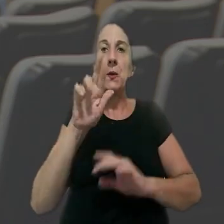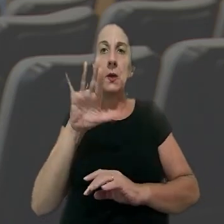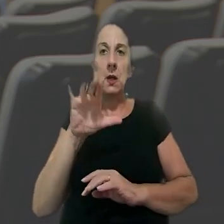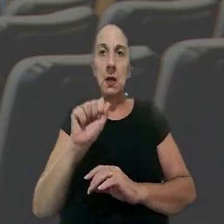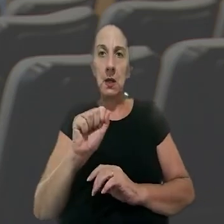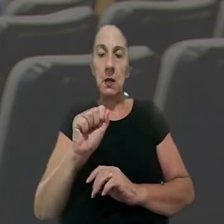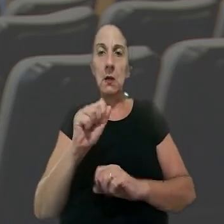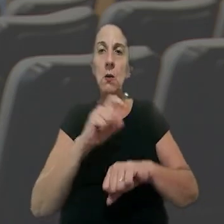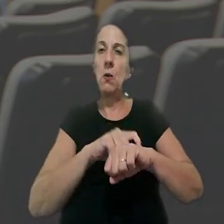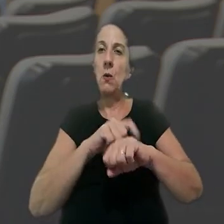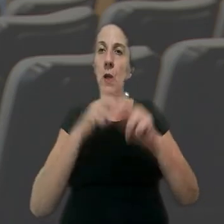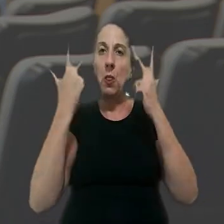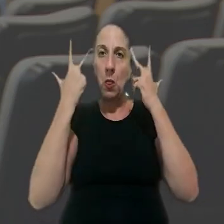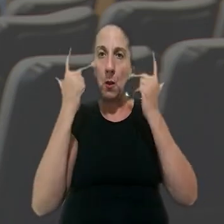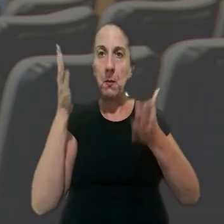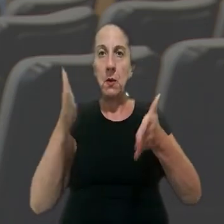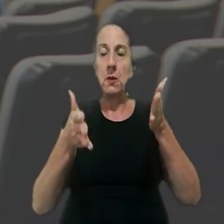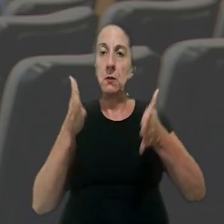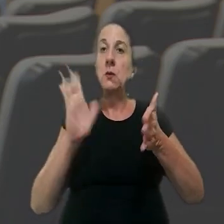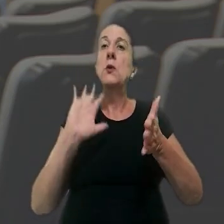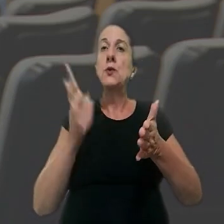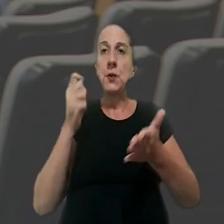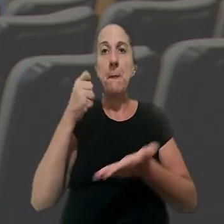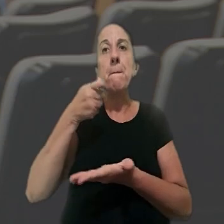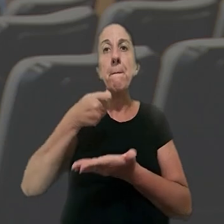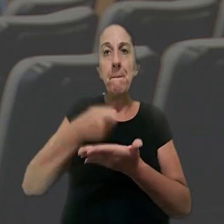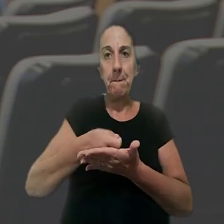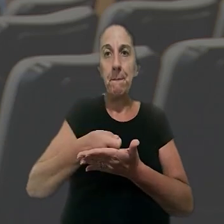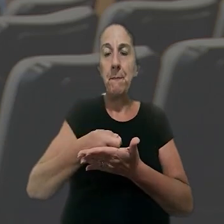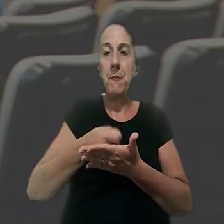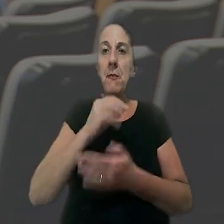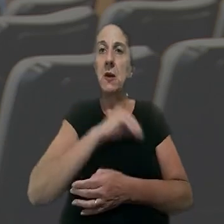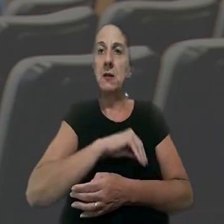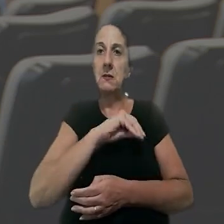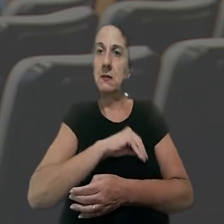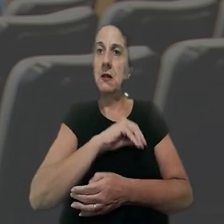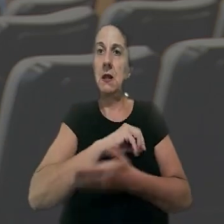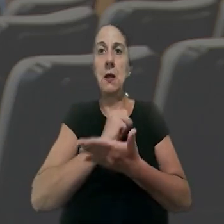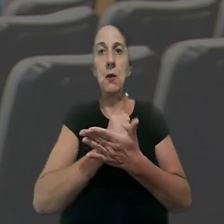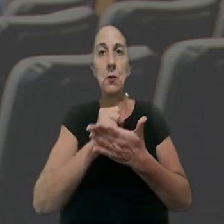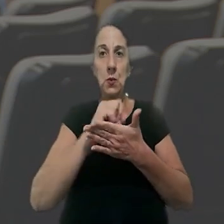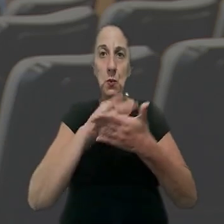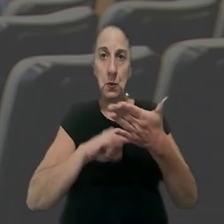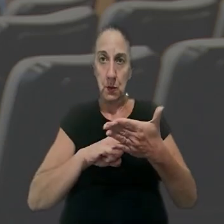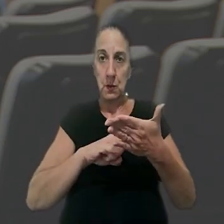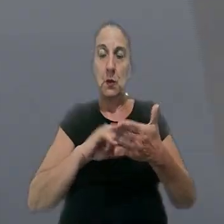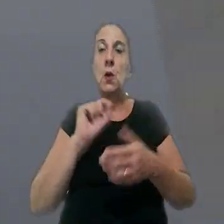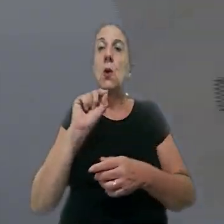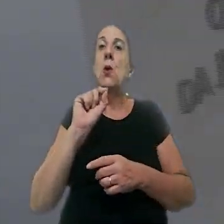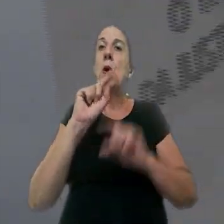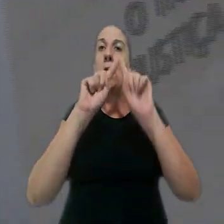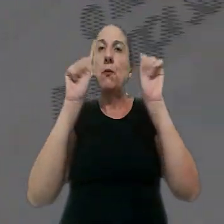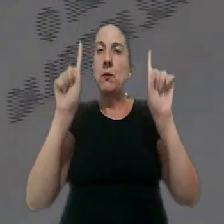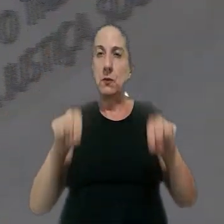grau, a hora normal relativa ao intervalo já havia sido paga como um salário contratado. O empregado